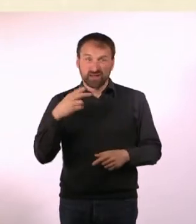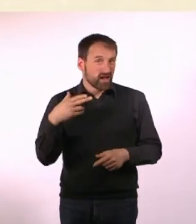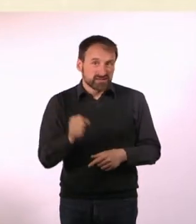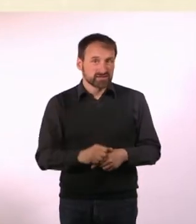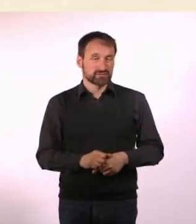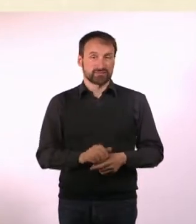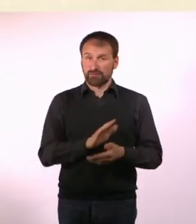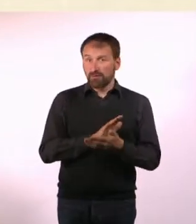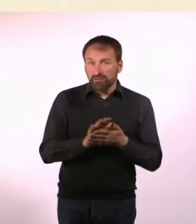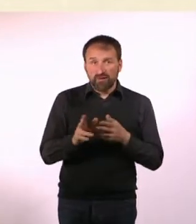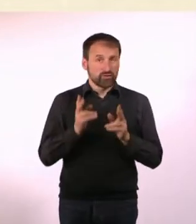* Total langweilig, findet er.*